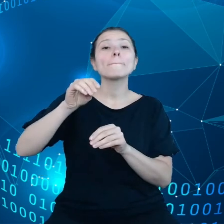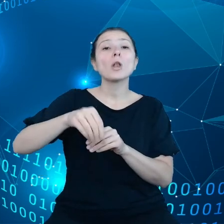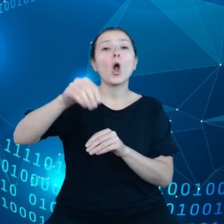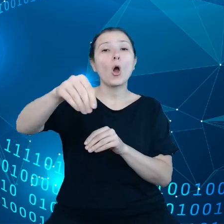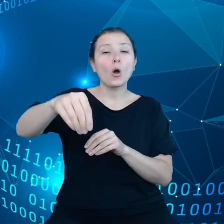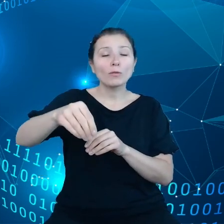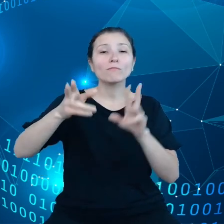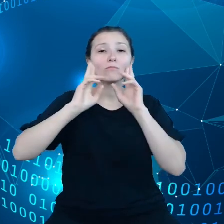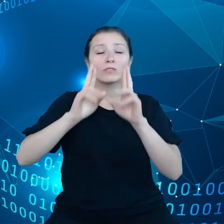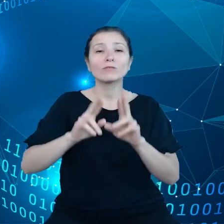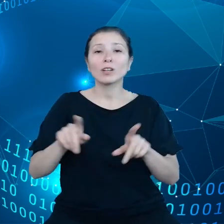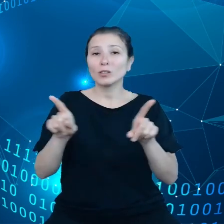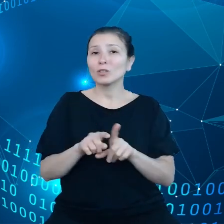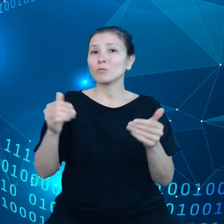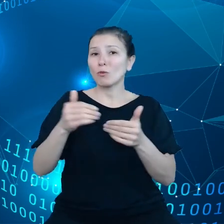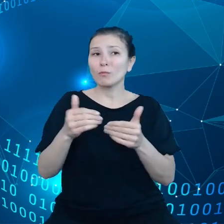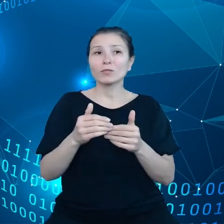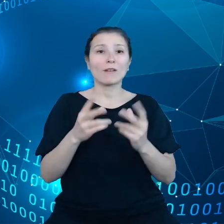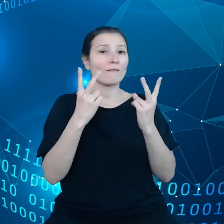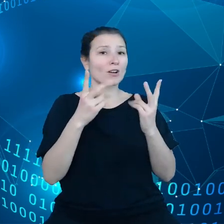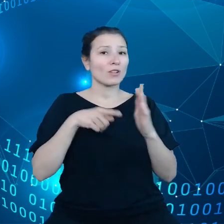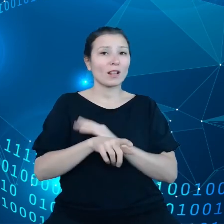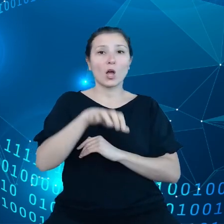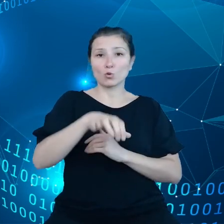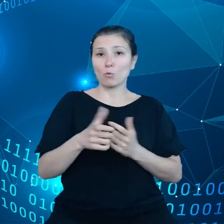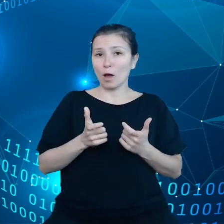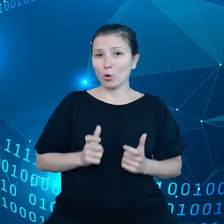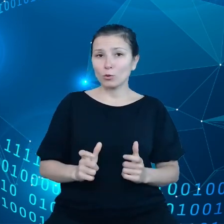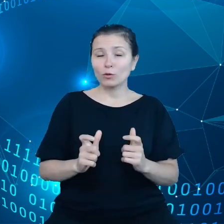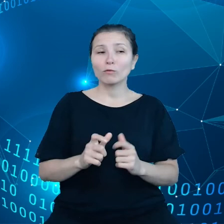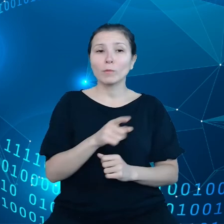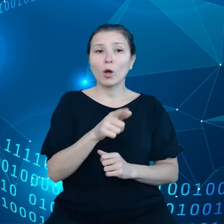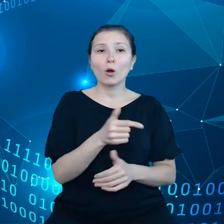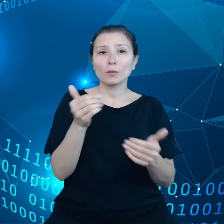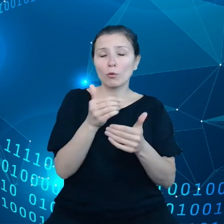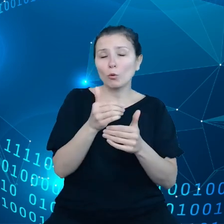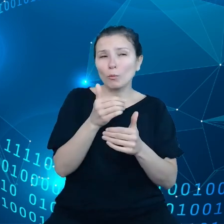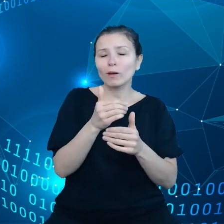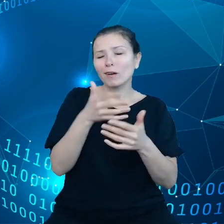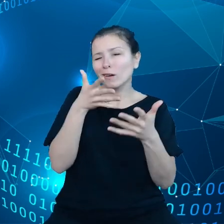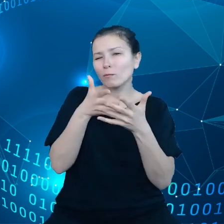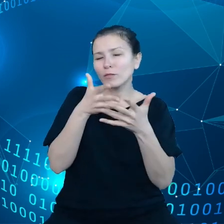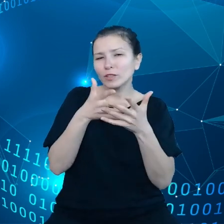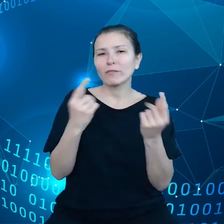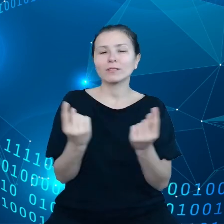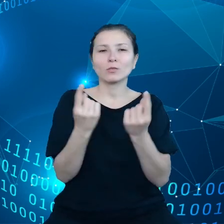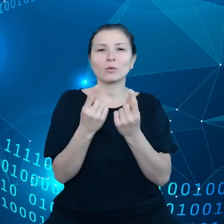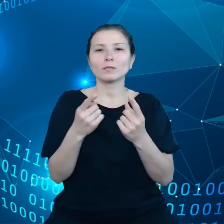konkretną wartością dla rolników, żeby mogli prowadzić swoje przewidywania, jak również optymalizować łańcuch dostaw.